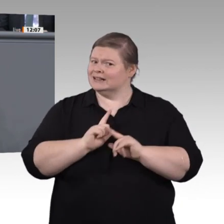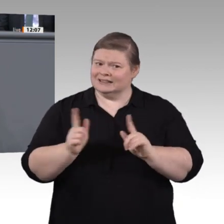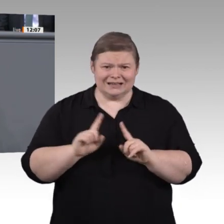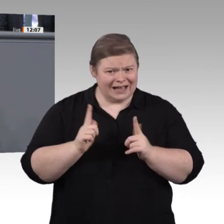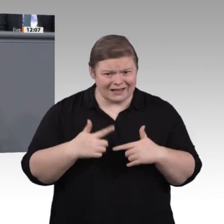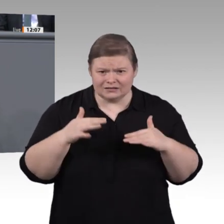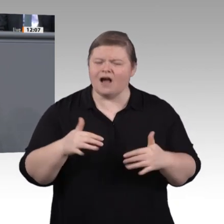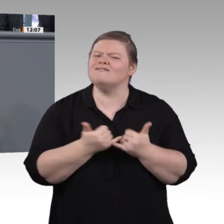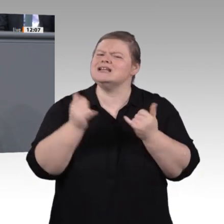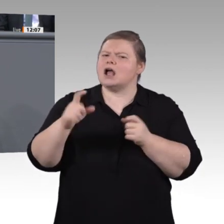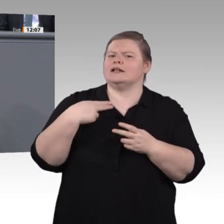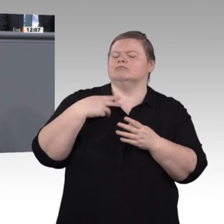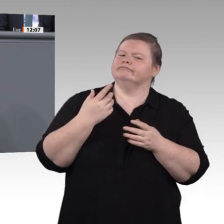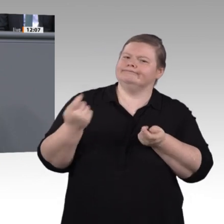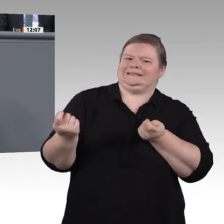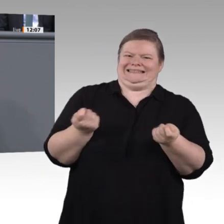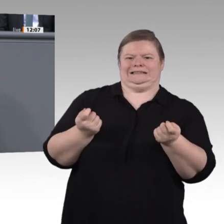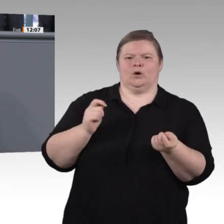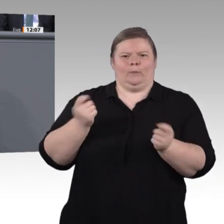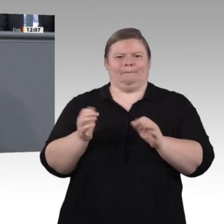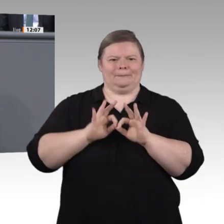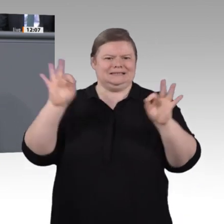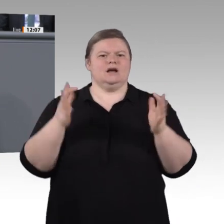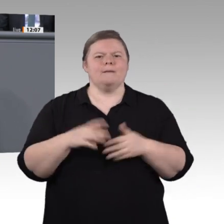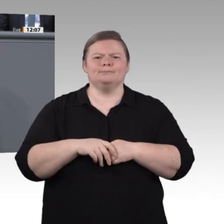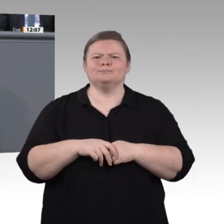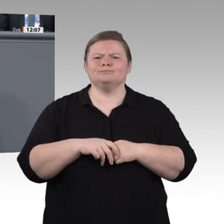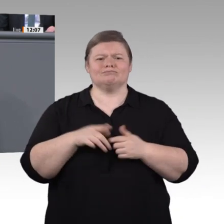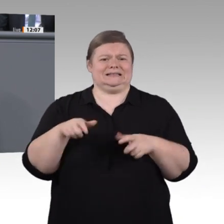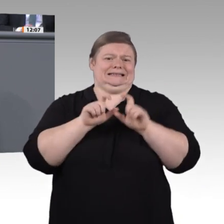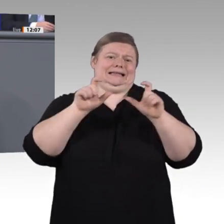übersehen, nicht eingespeist oder einfach weggelassen hätten. Wir wollen ja keinen